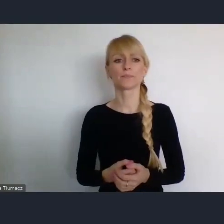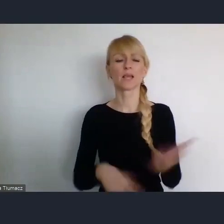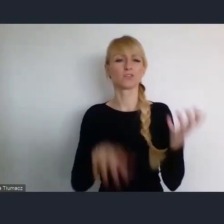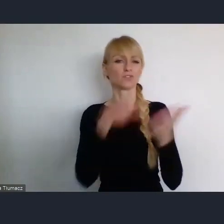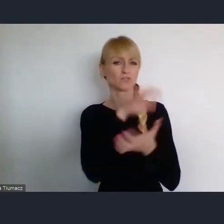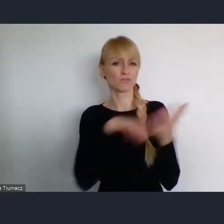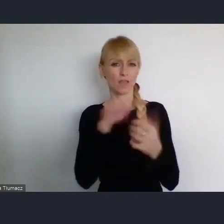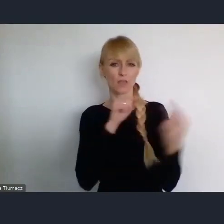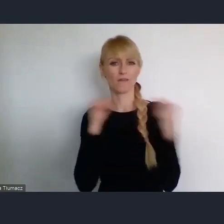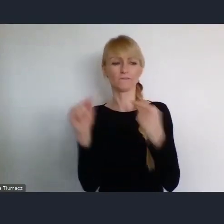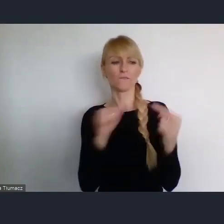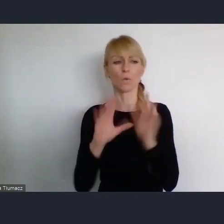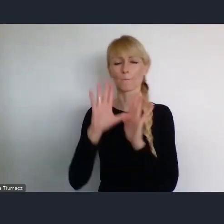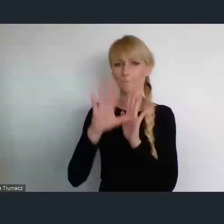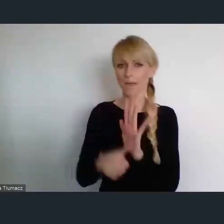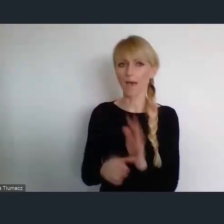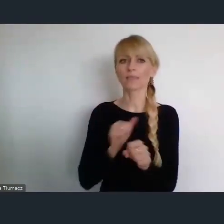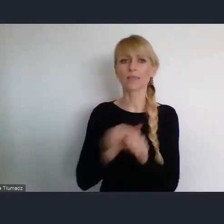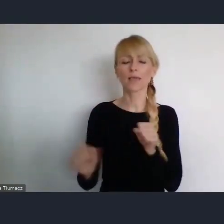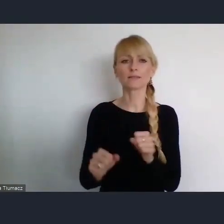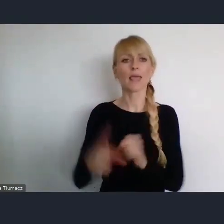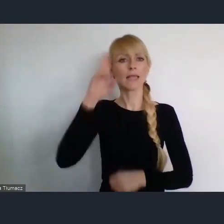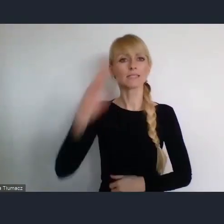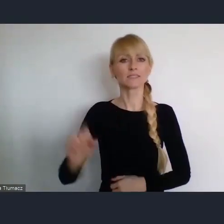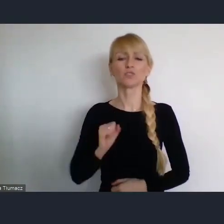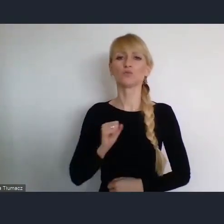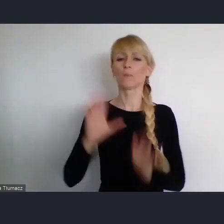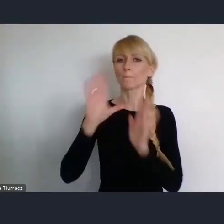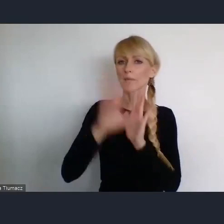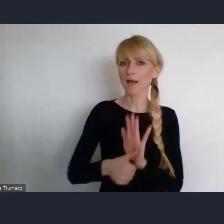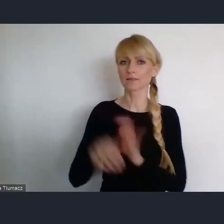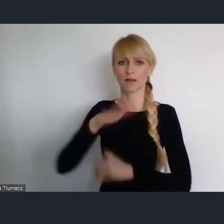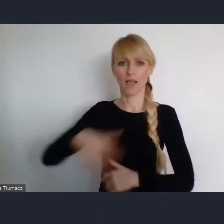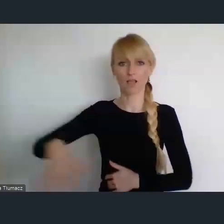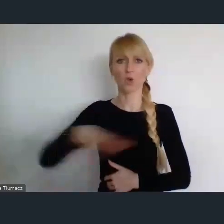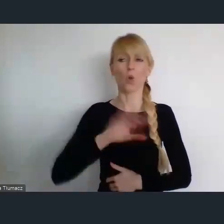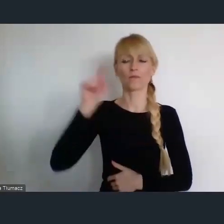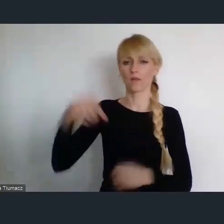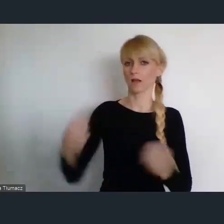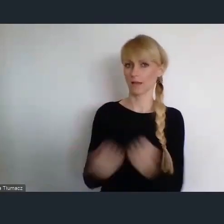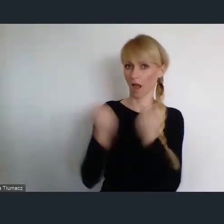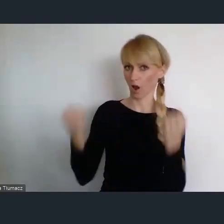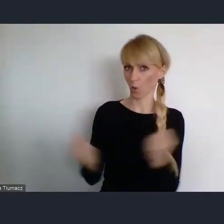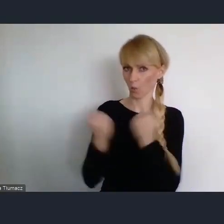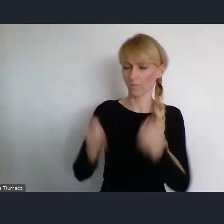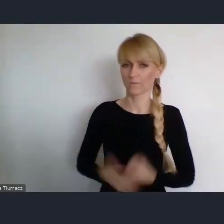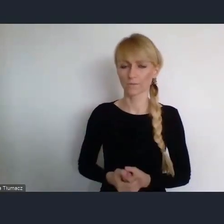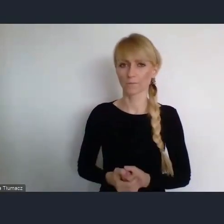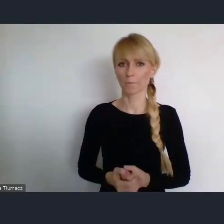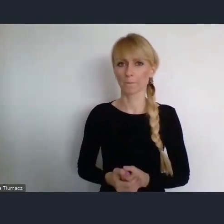jest Instytut Miast i Regionów z Krakowa. To jest instytut resortowy ale to jest Instytut w którym my przynajmiej,